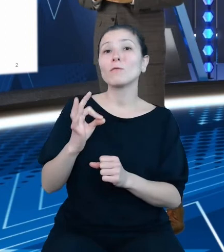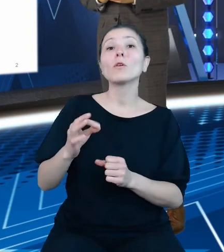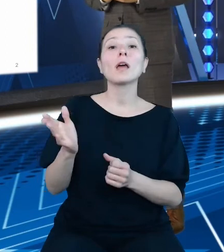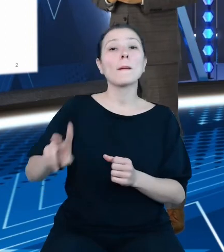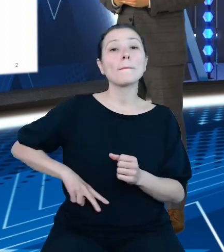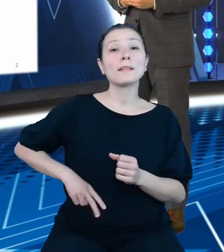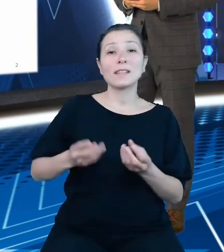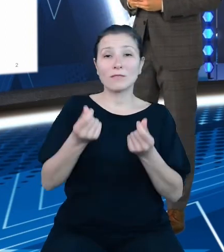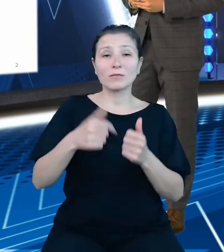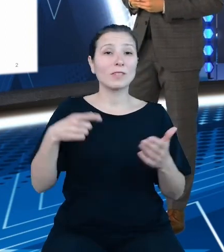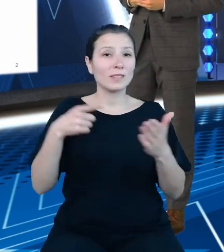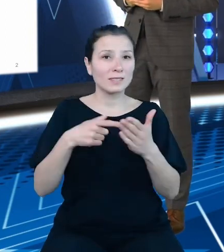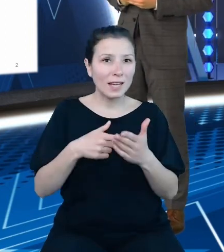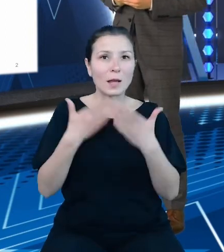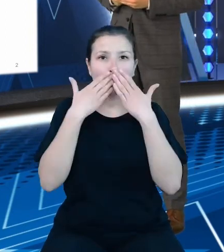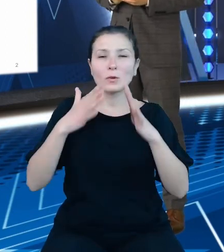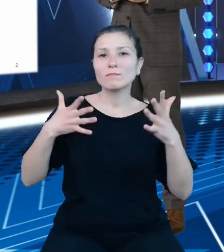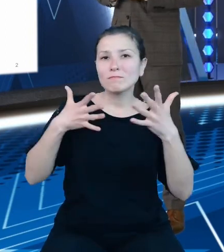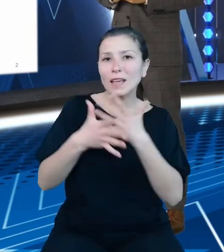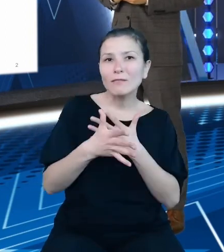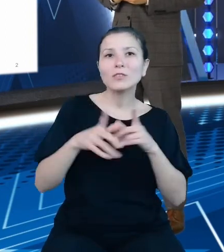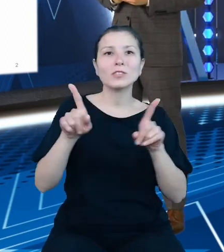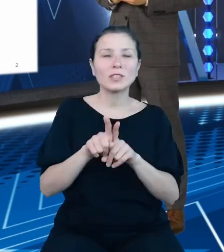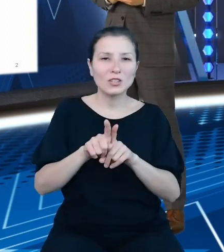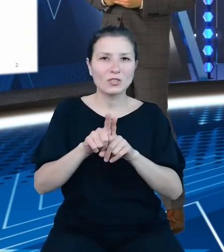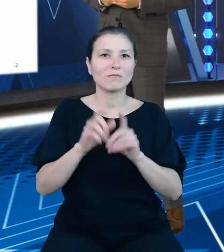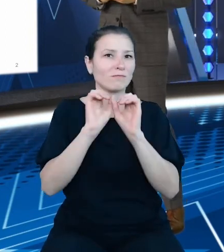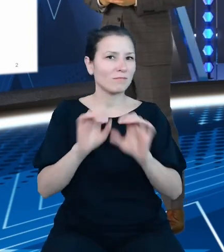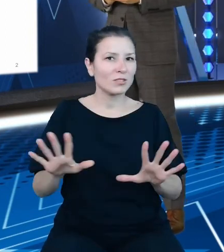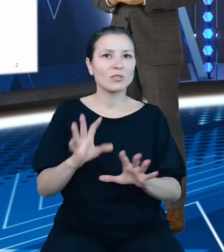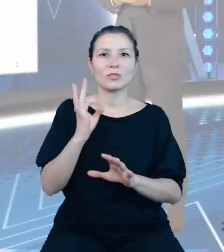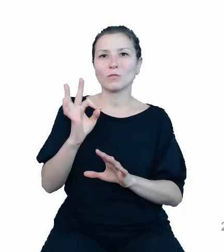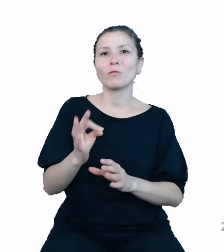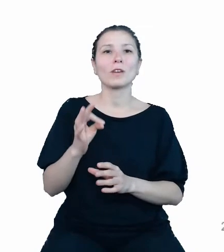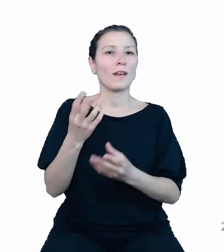przejrzystości finansów publicznych, które to zasady są, jak wiadomo, niezbędne